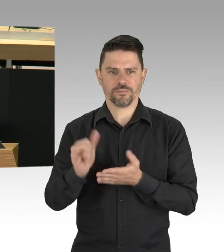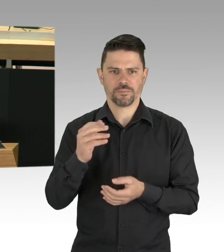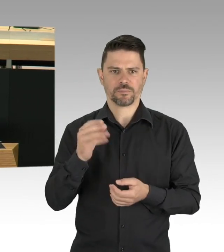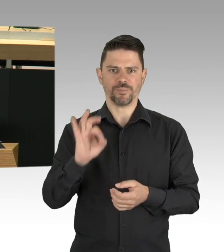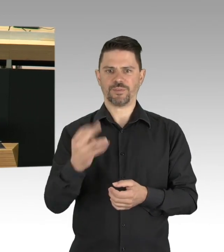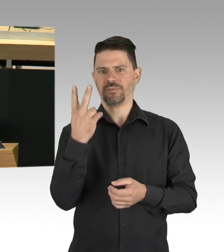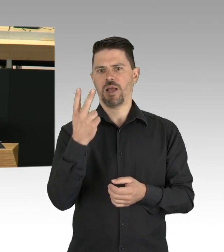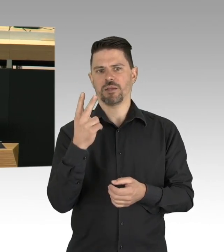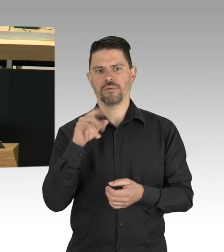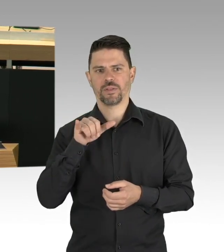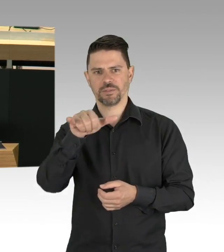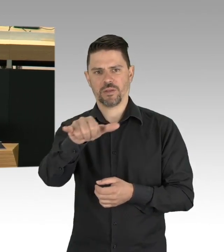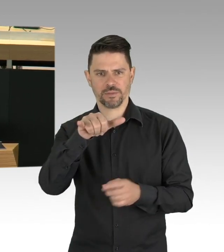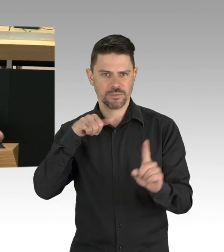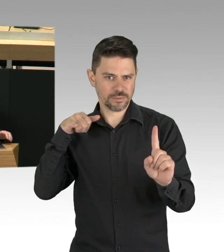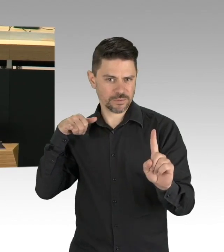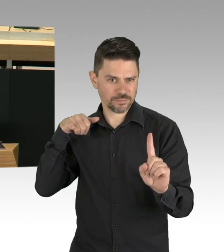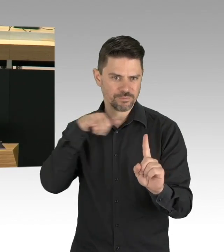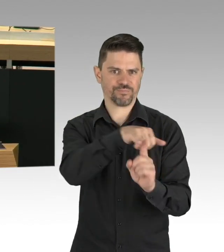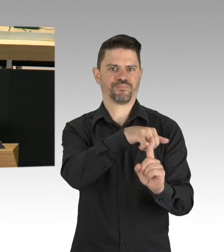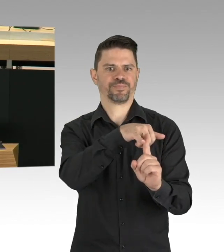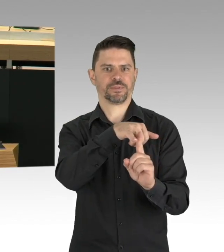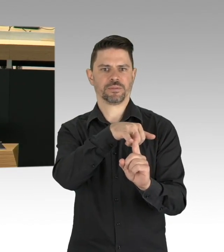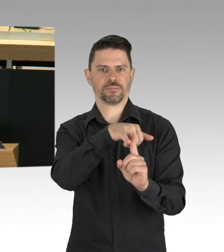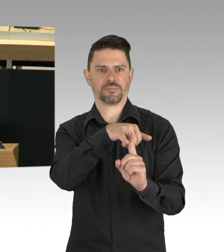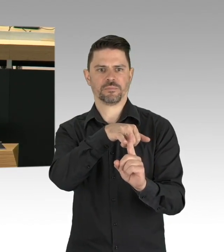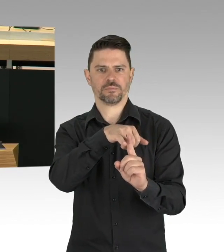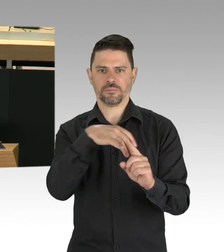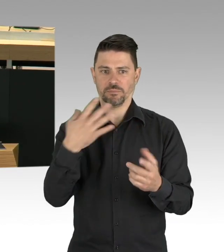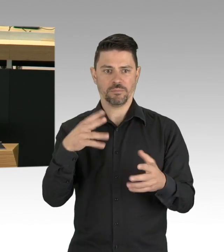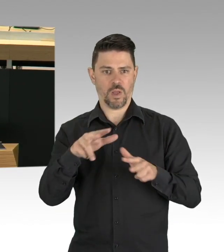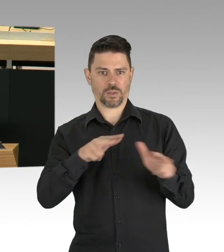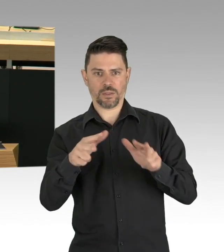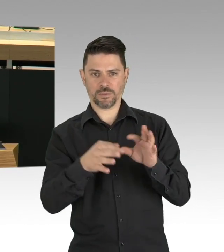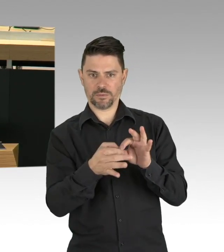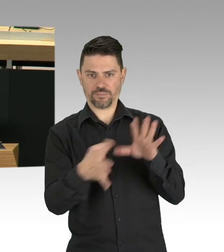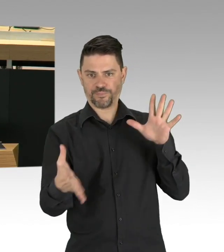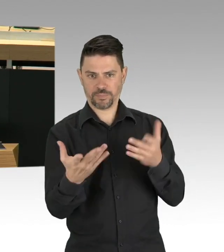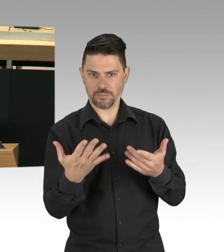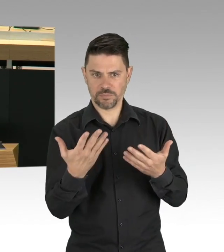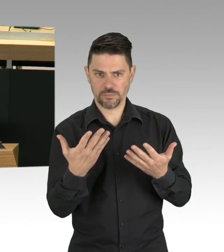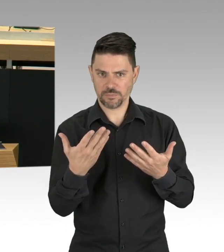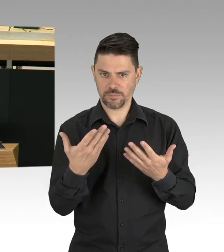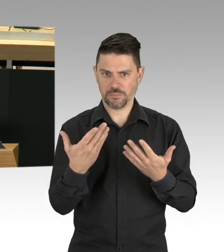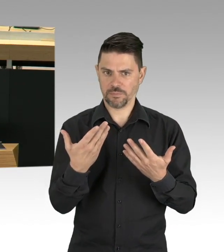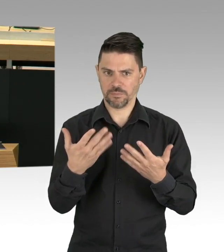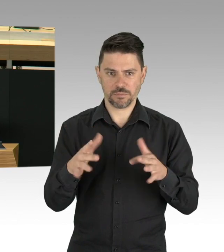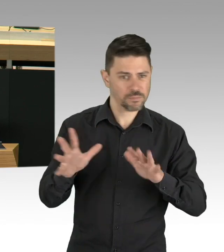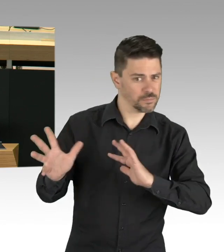und das Büro für die Organisation in Notfällen, das OEM gegründet. Meine Damen und Herren, wir brauchen den Abstand,